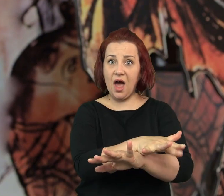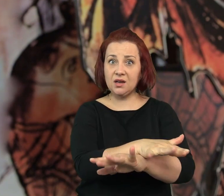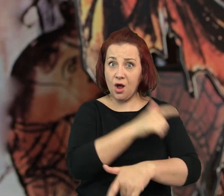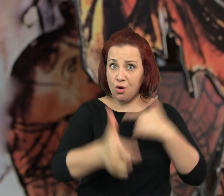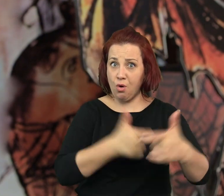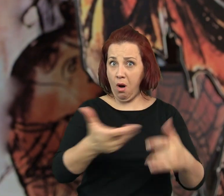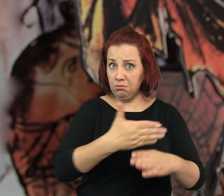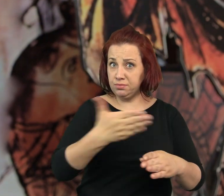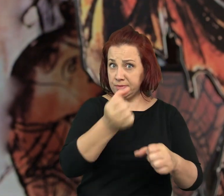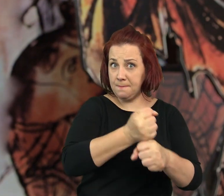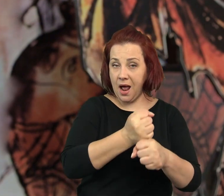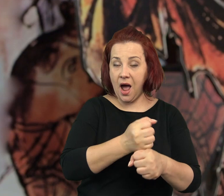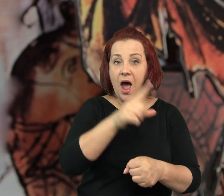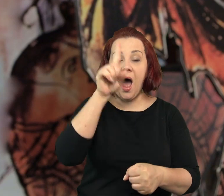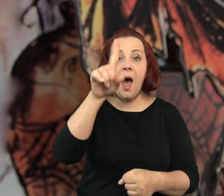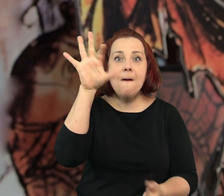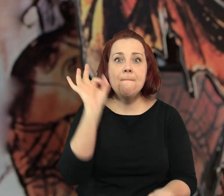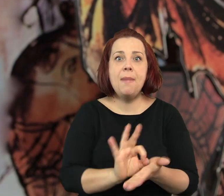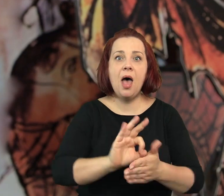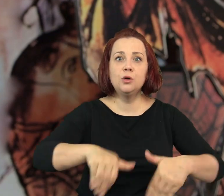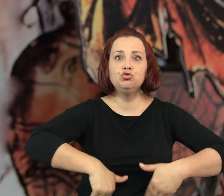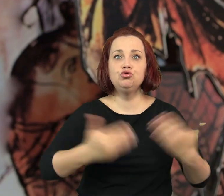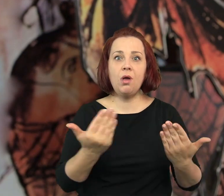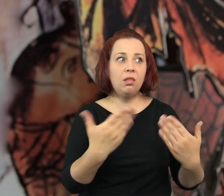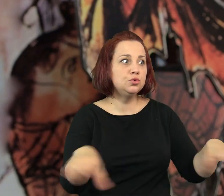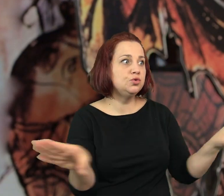Ale pewnego dnia zastaliśmy zamknięte drzwi.